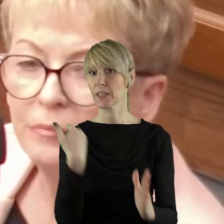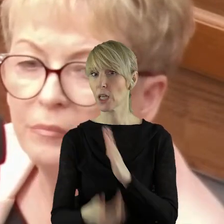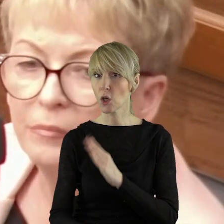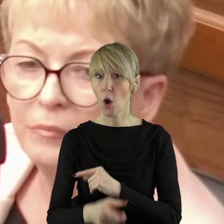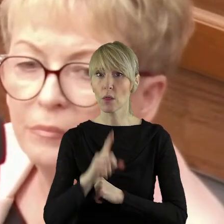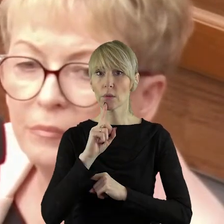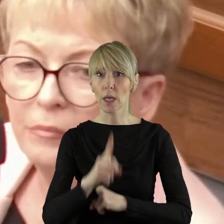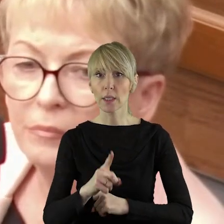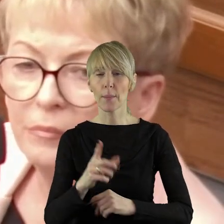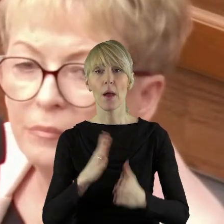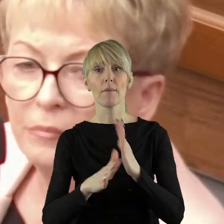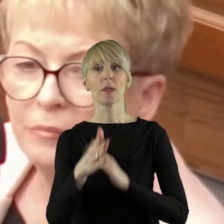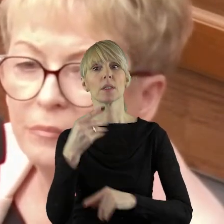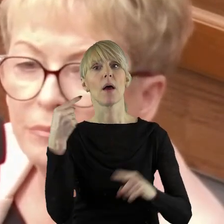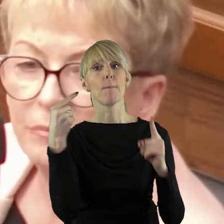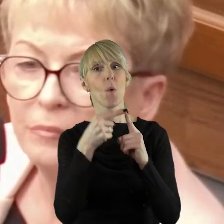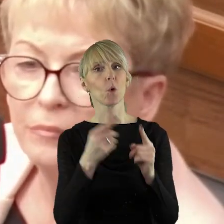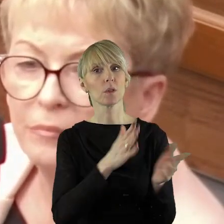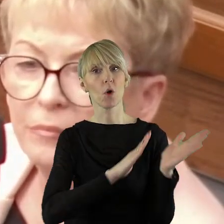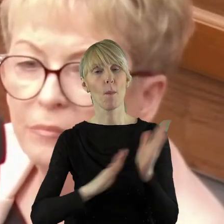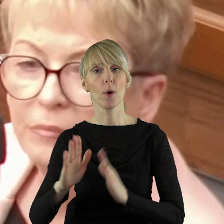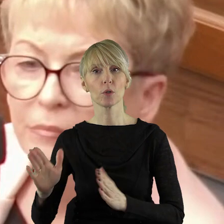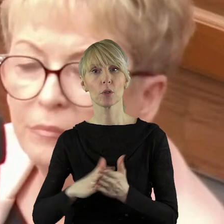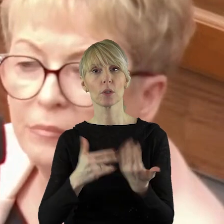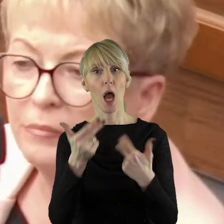Szkoda, że nie było tego w porządku obrad komisji rolnictwa,